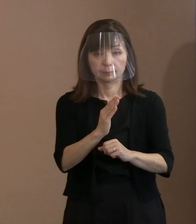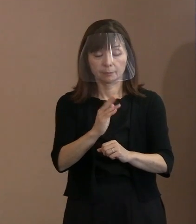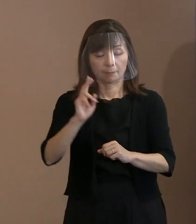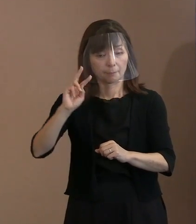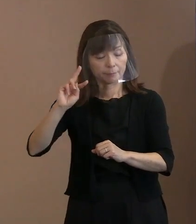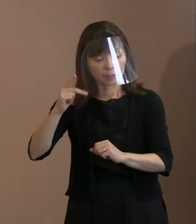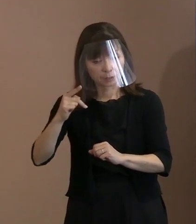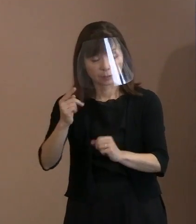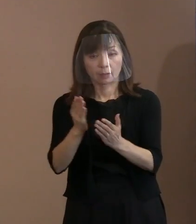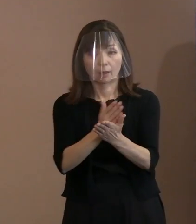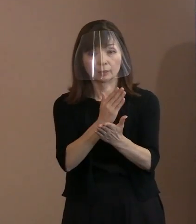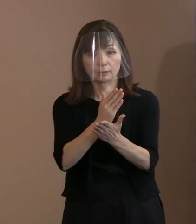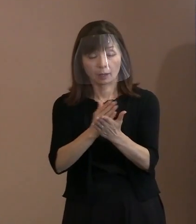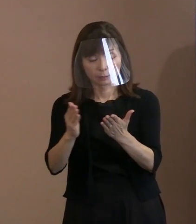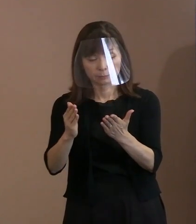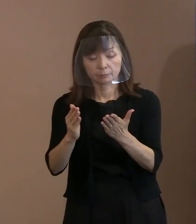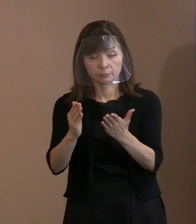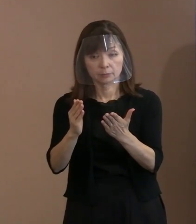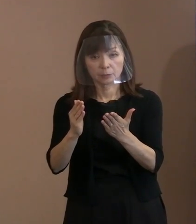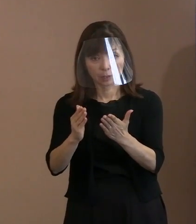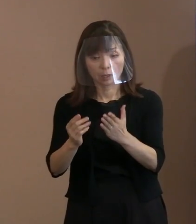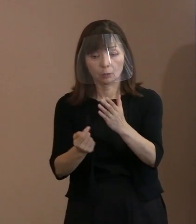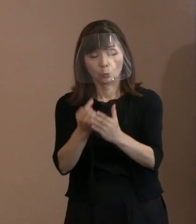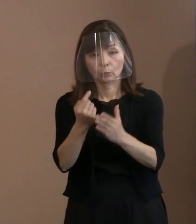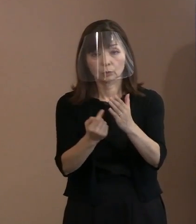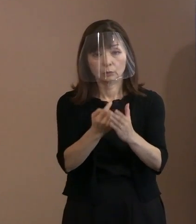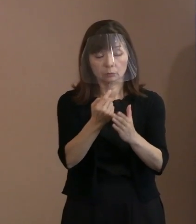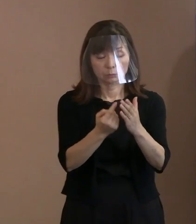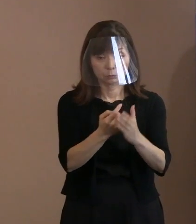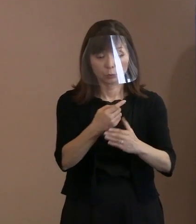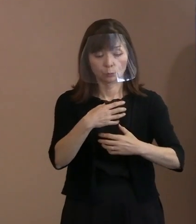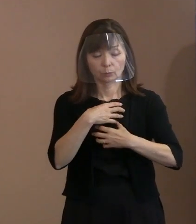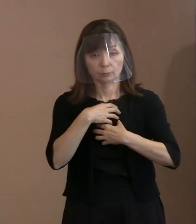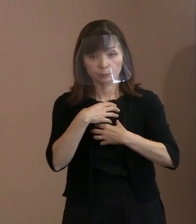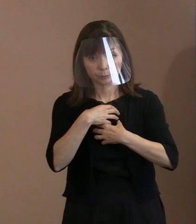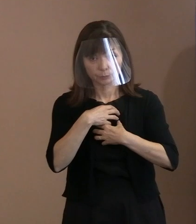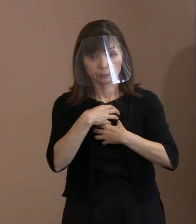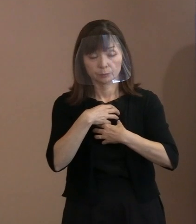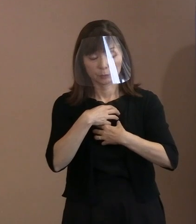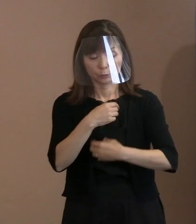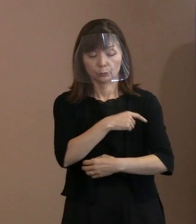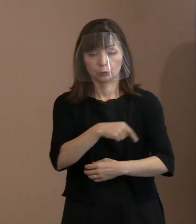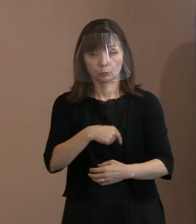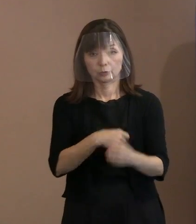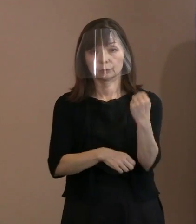ある意味で日常化するんじゃないかとか､ そんな気持ちを込めて書きました｡